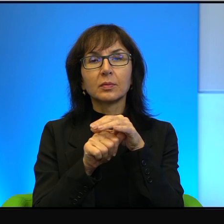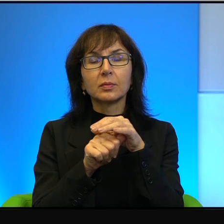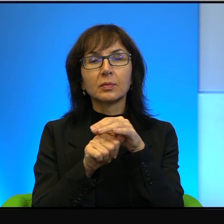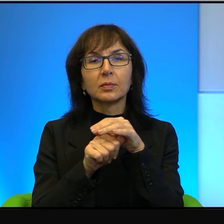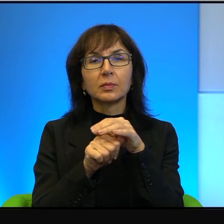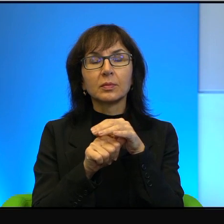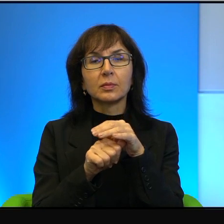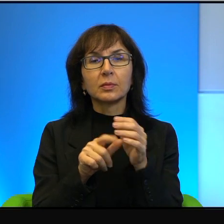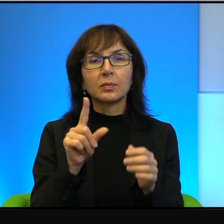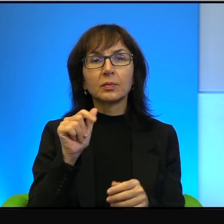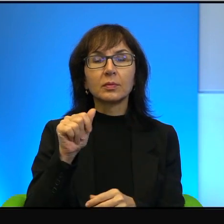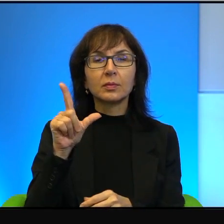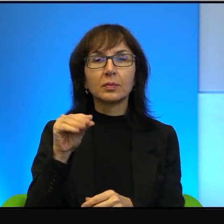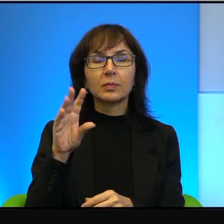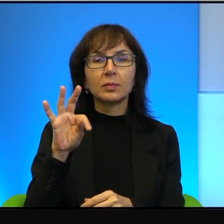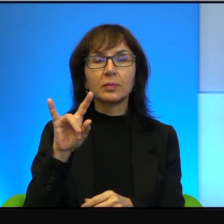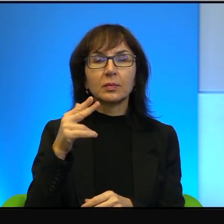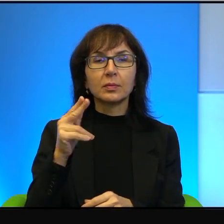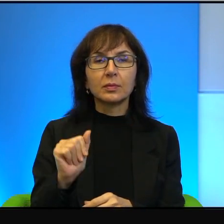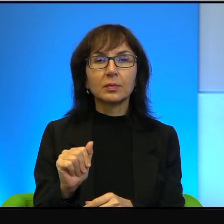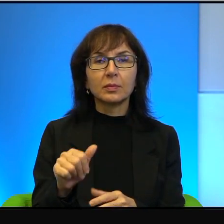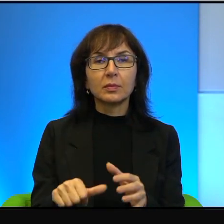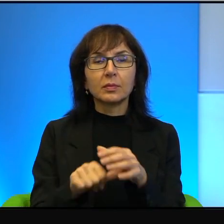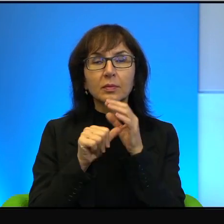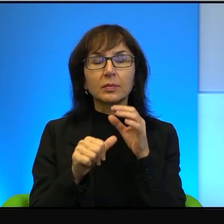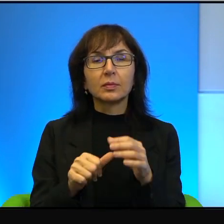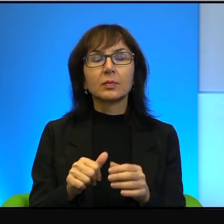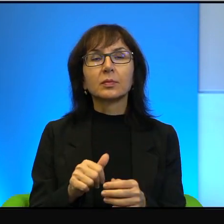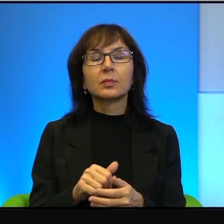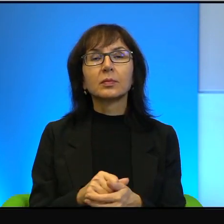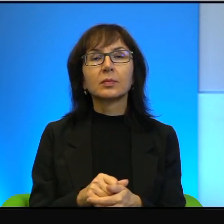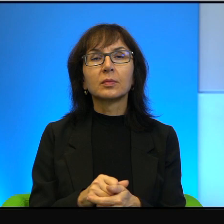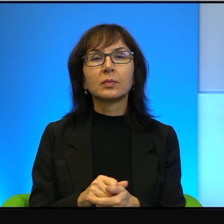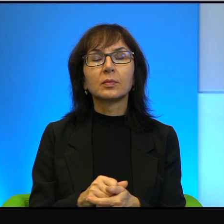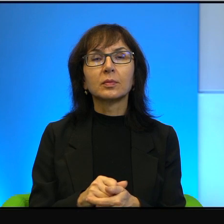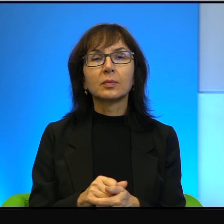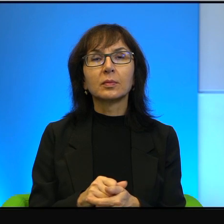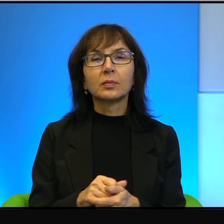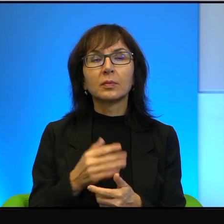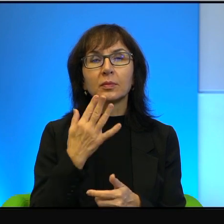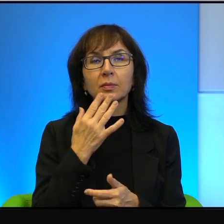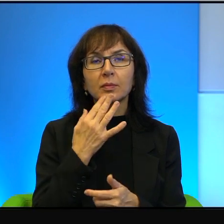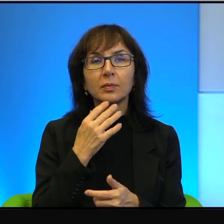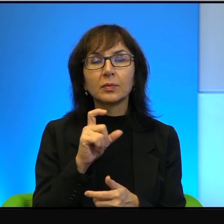palestyńskiej, czy w ogóle liderzy palestyńczyków mówią co innego po